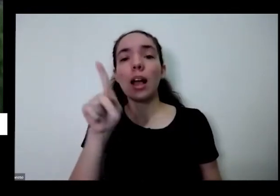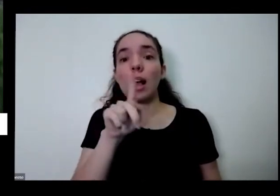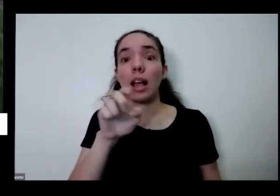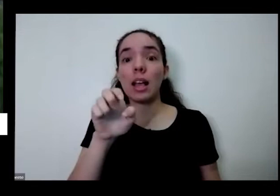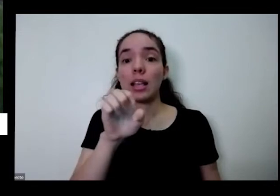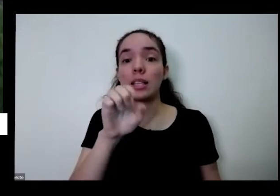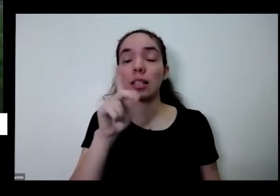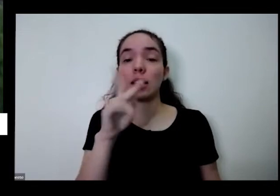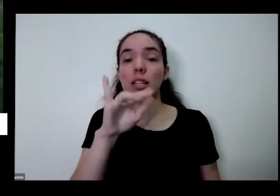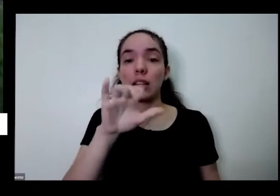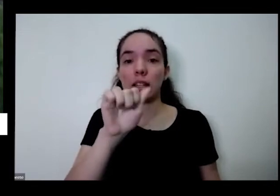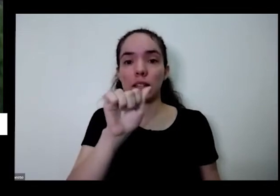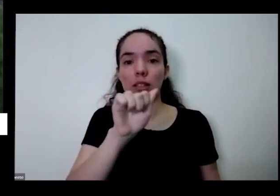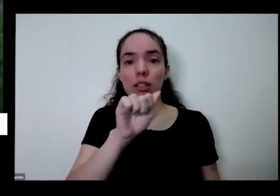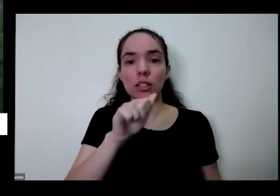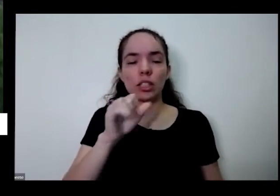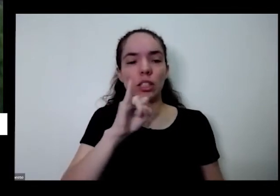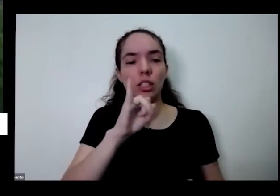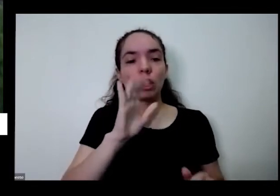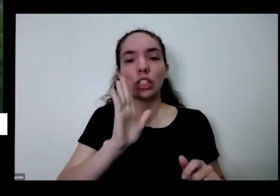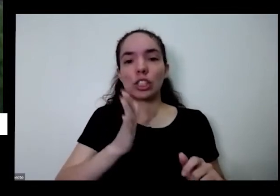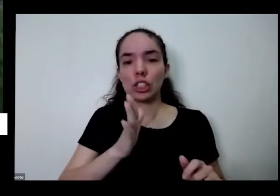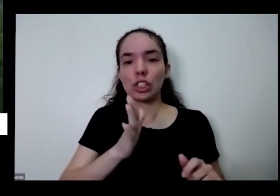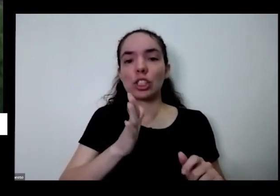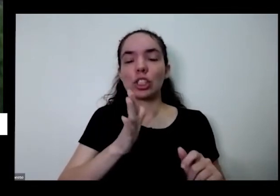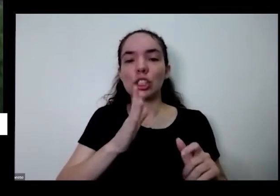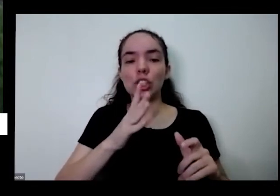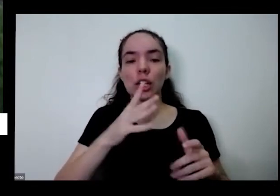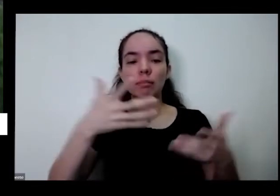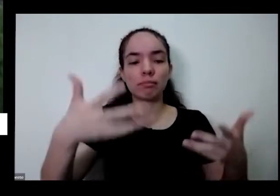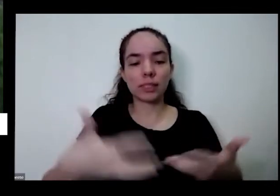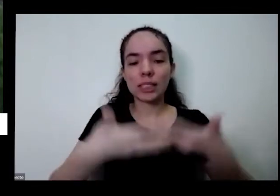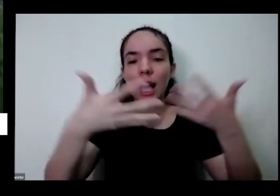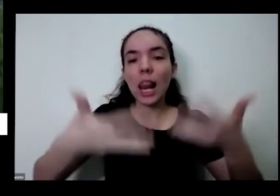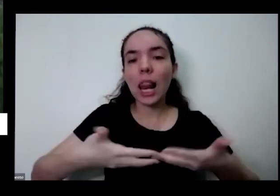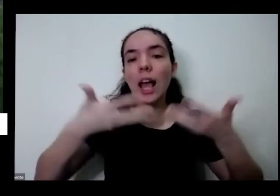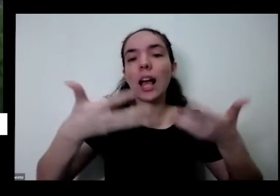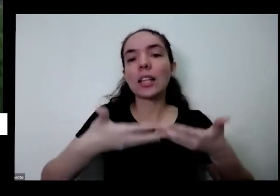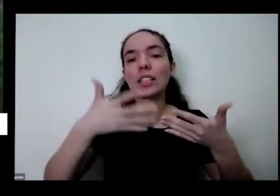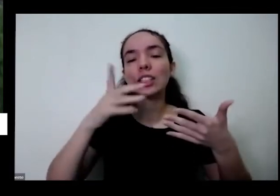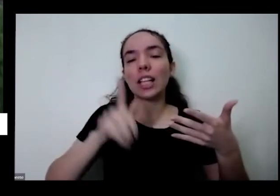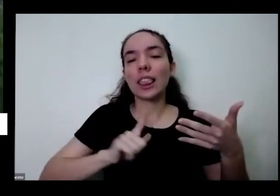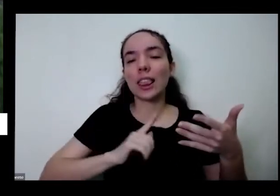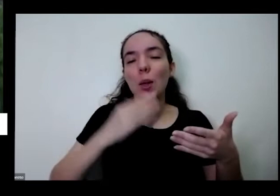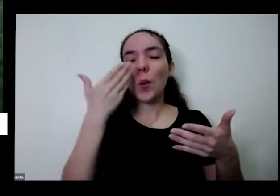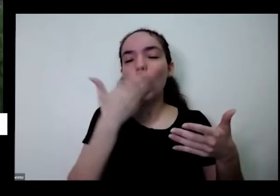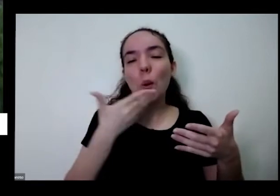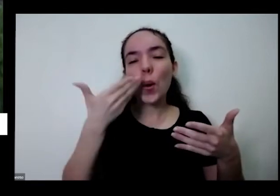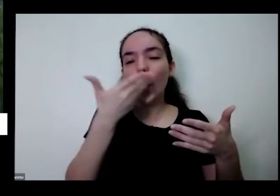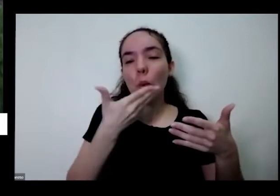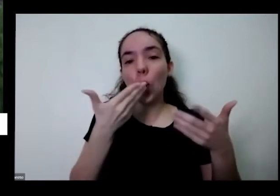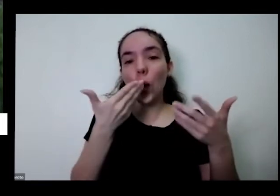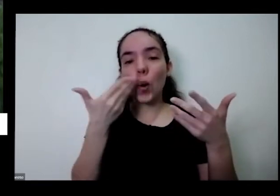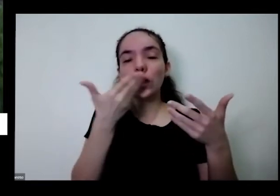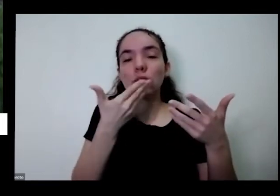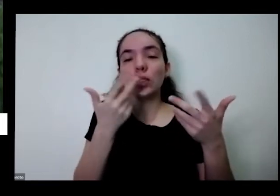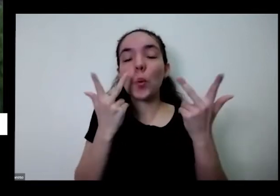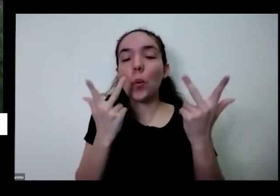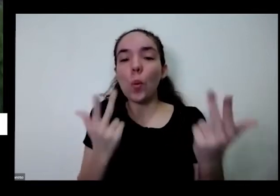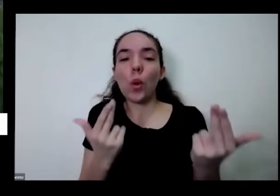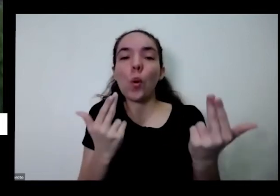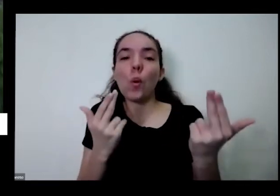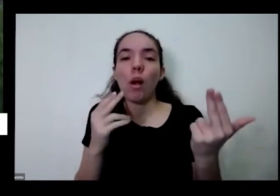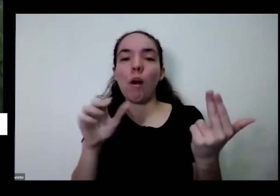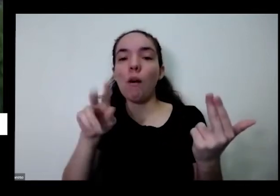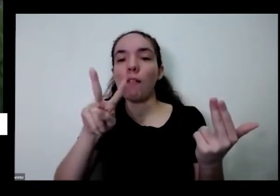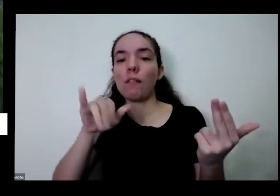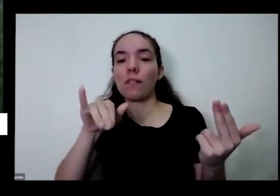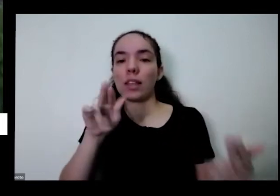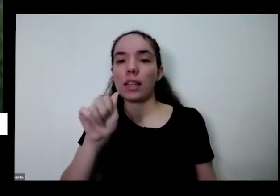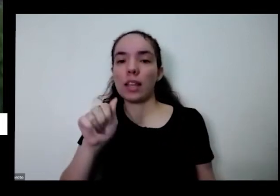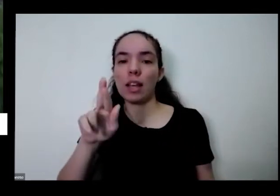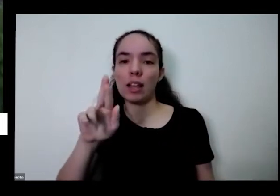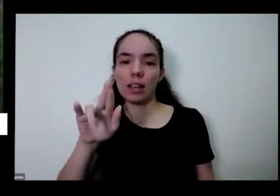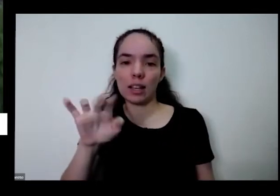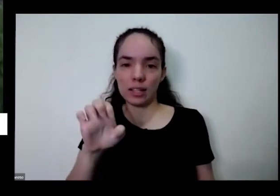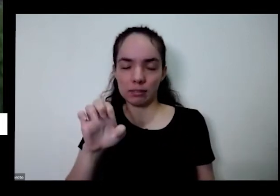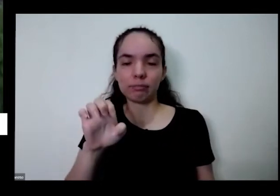a essa hora já fica com esse gostinho meio rápido que eu quero ver dia tem então uma horta em casa é